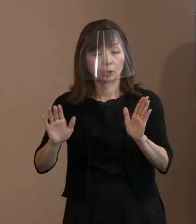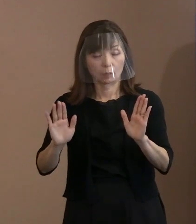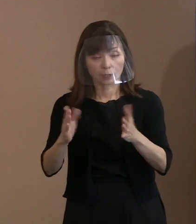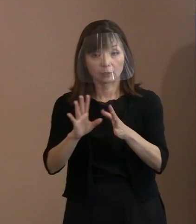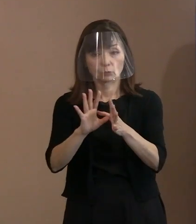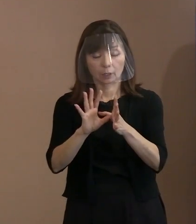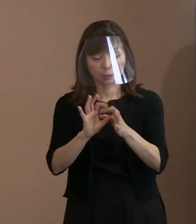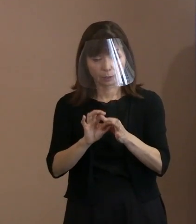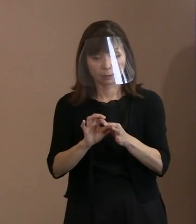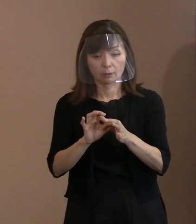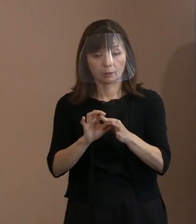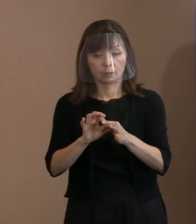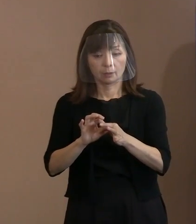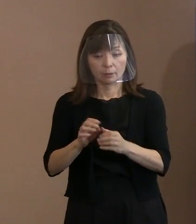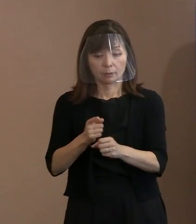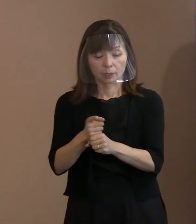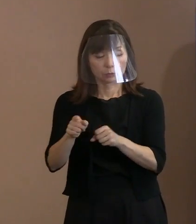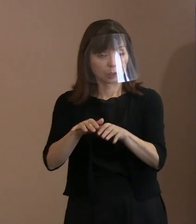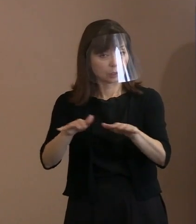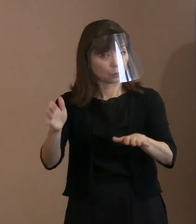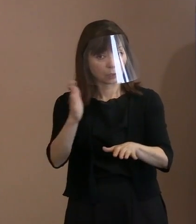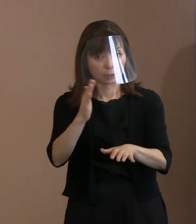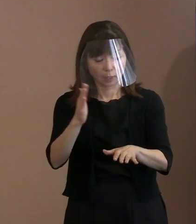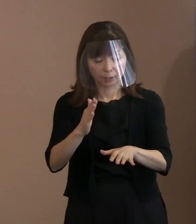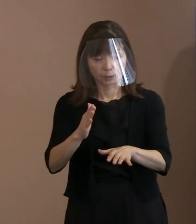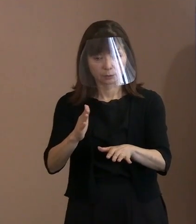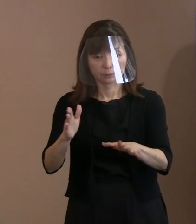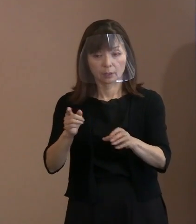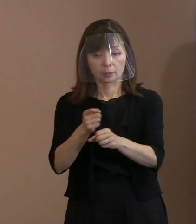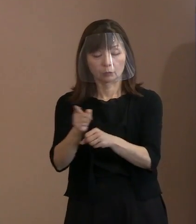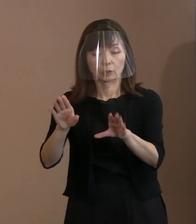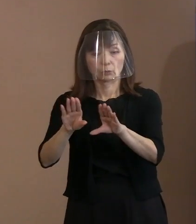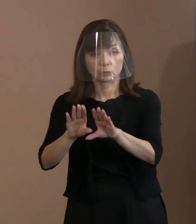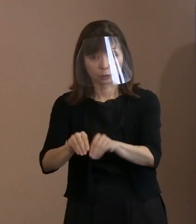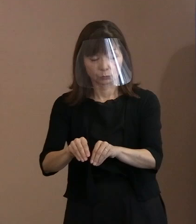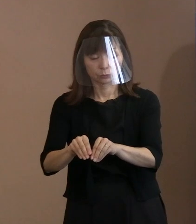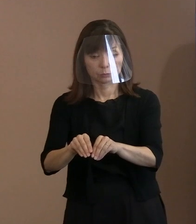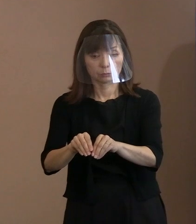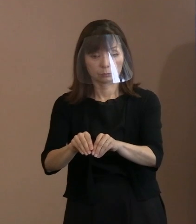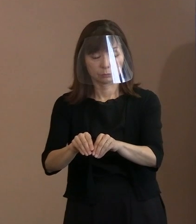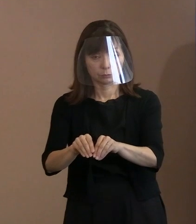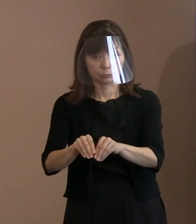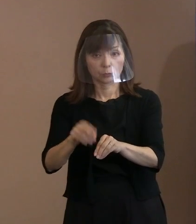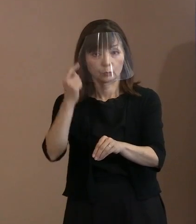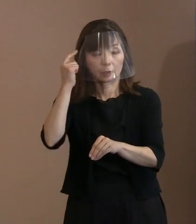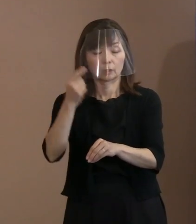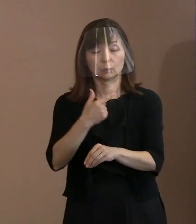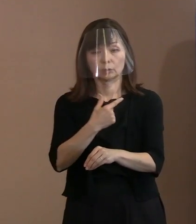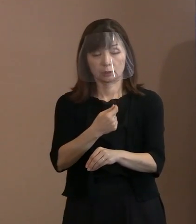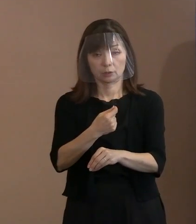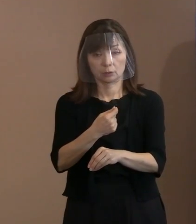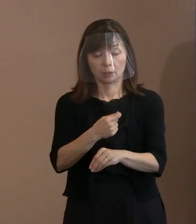そして､その先に(核兵器)廃絶というふうに 考えていただきたいし､ そのための必要となる行動を